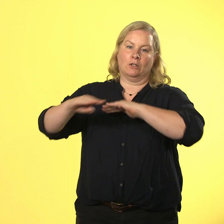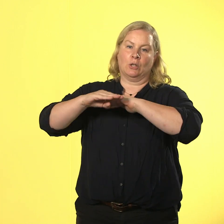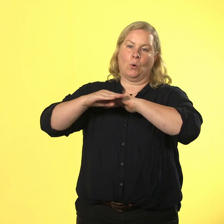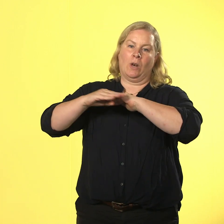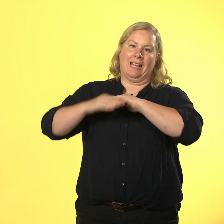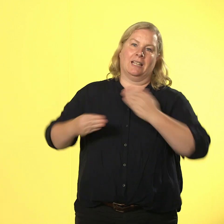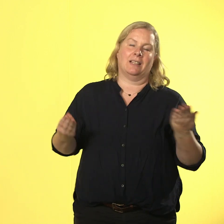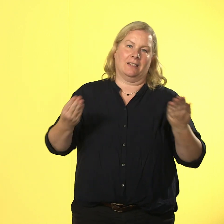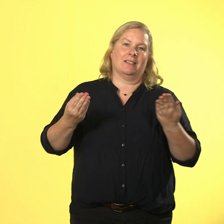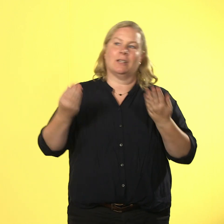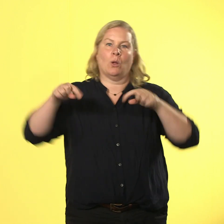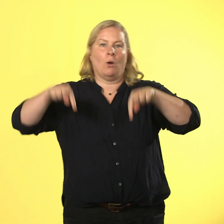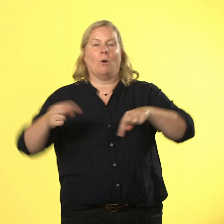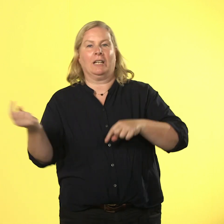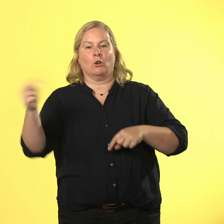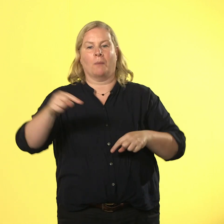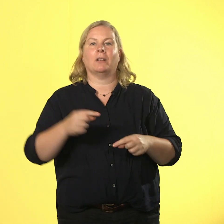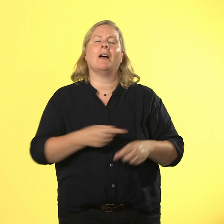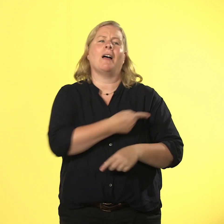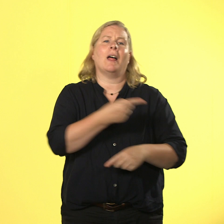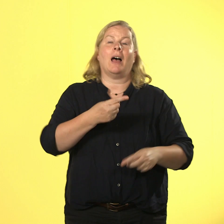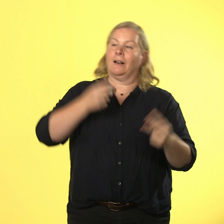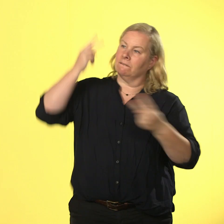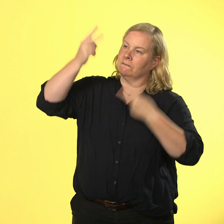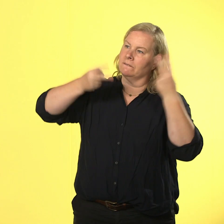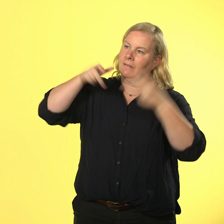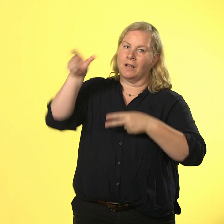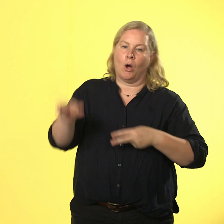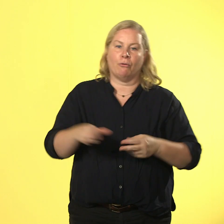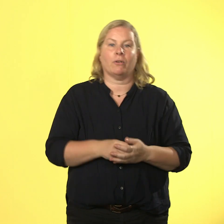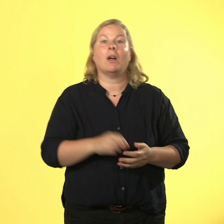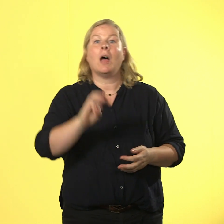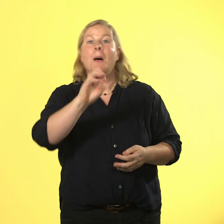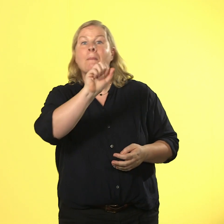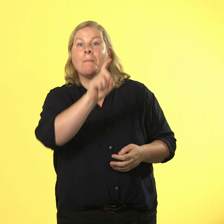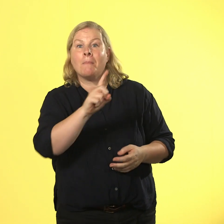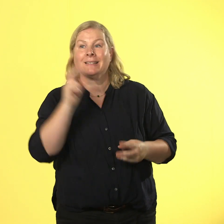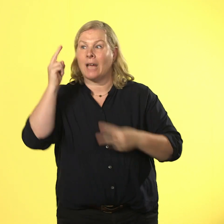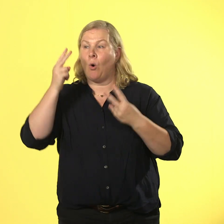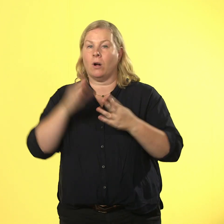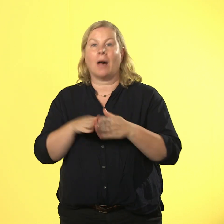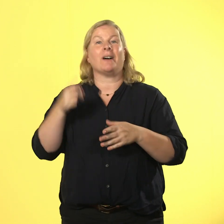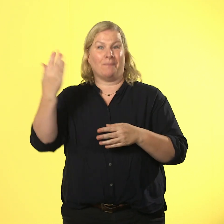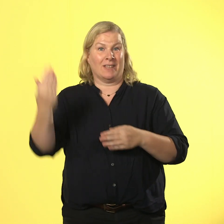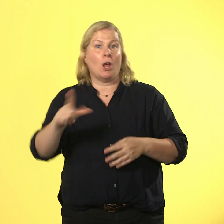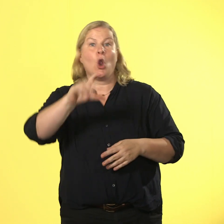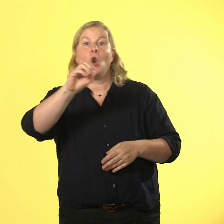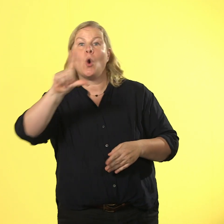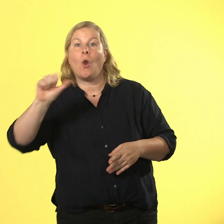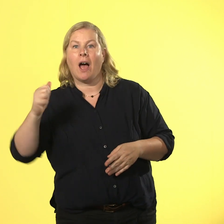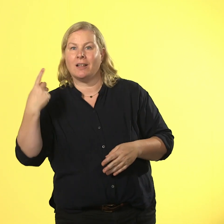die findet jeder toll. max auch, aber lola mag max nicht. max denkt aber,